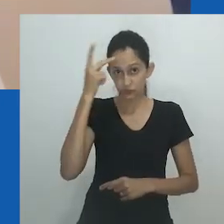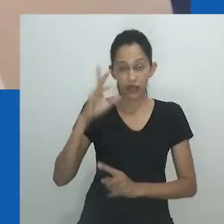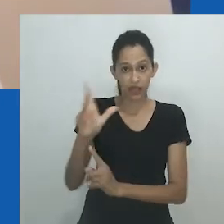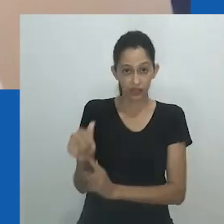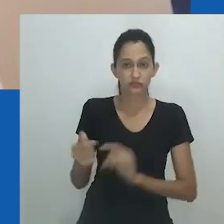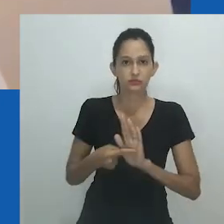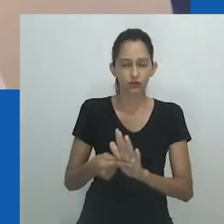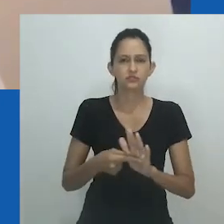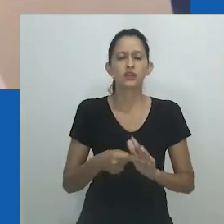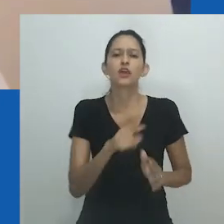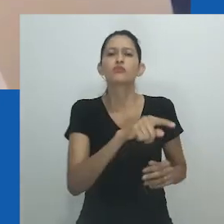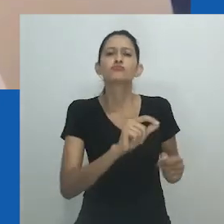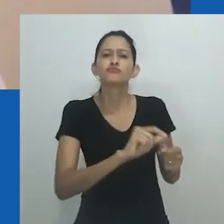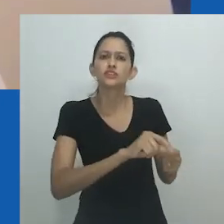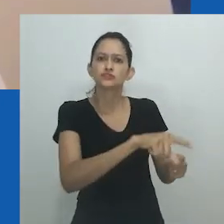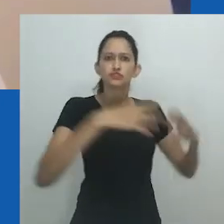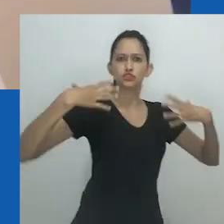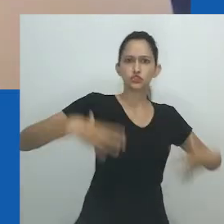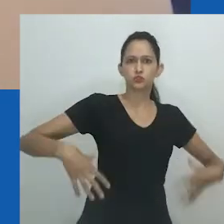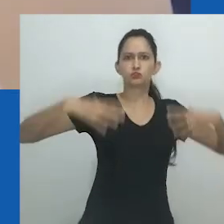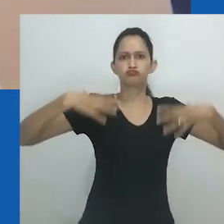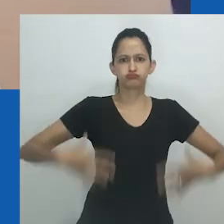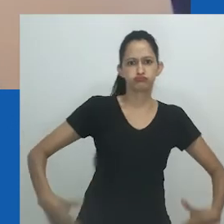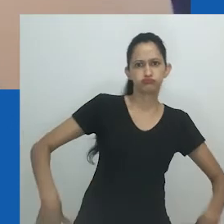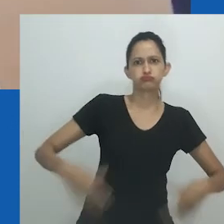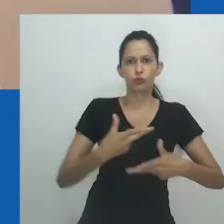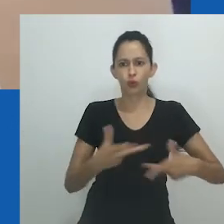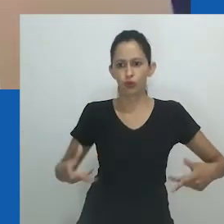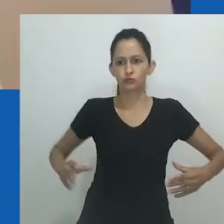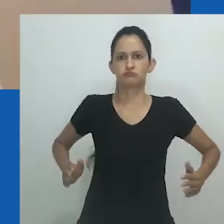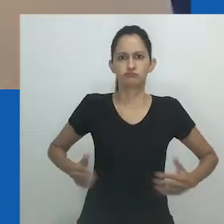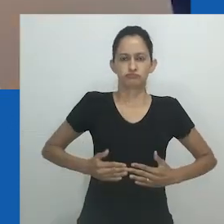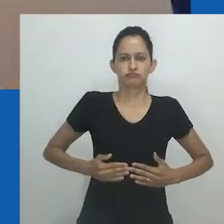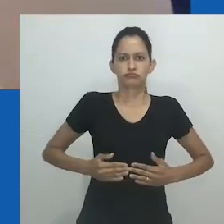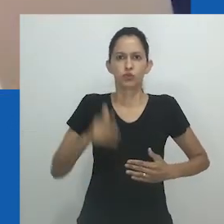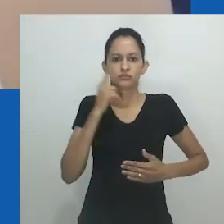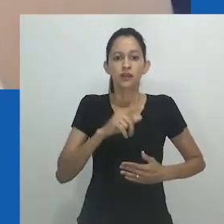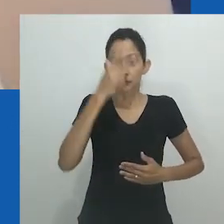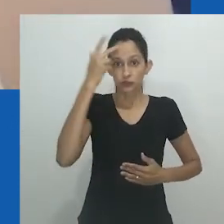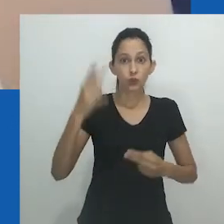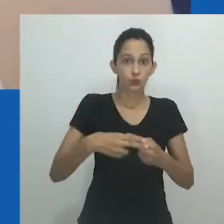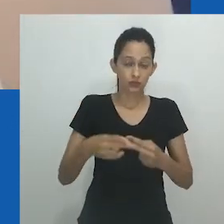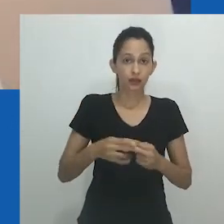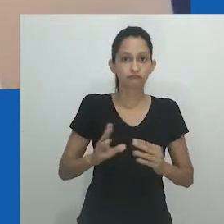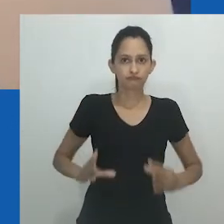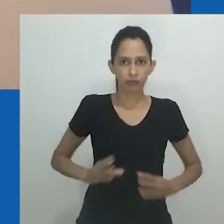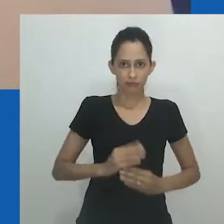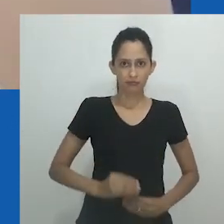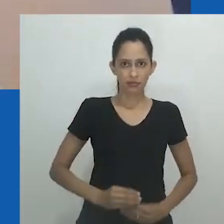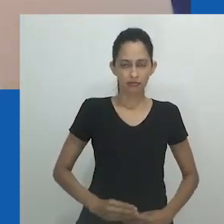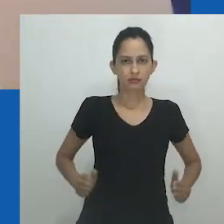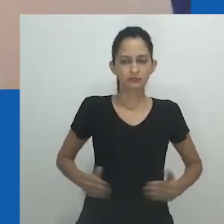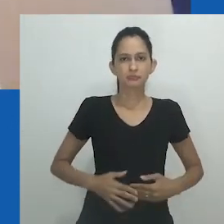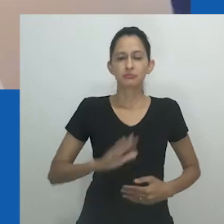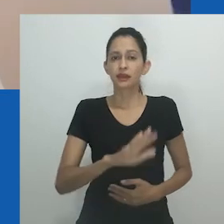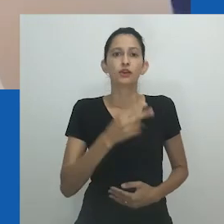“Organza é muito usada para fazer trajes para drag queens. O motivo para comentar essa cultura é que as drag queens estão desaparecendo.